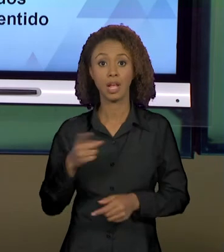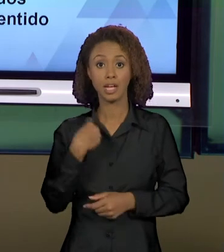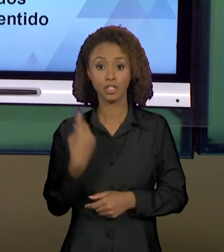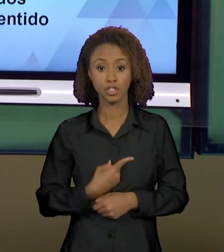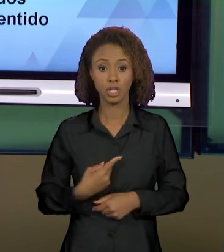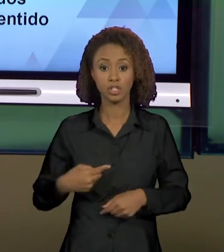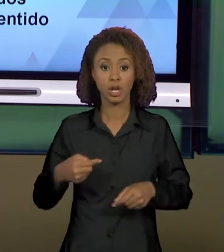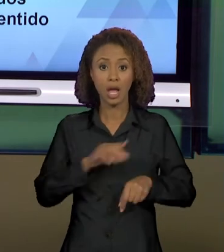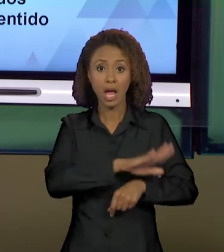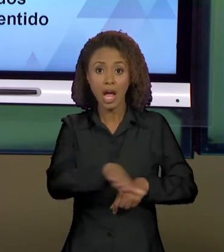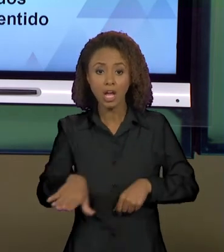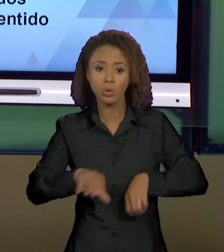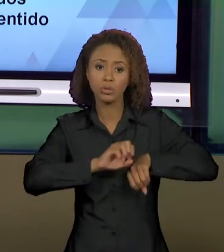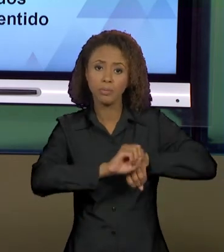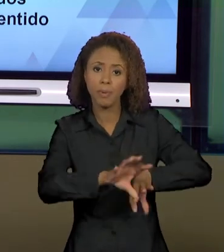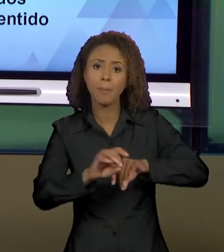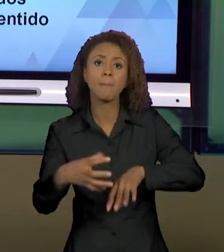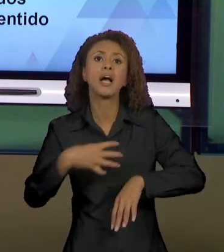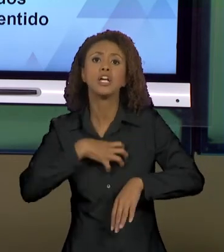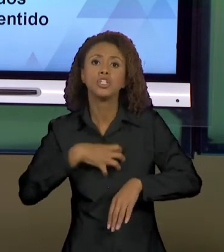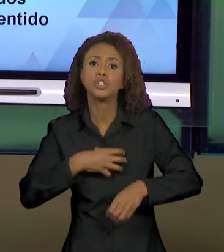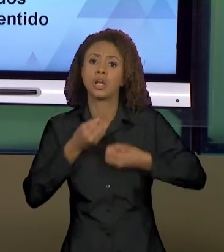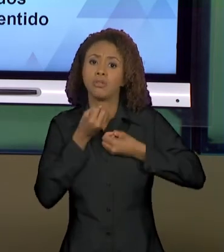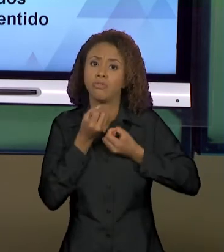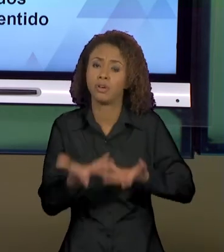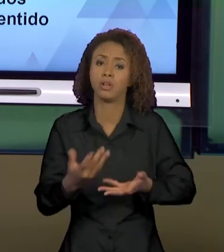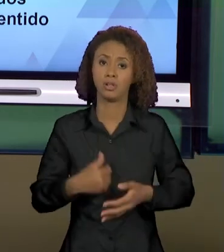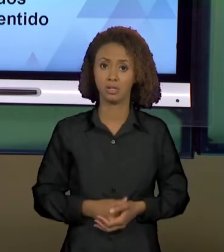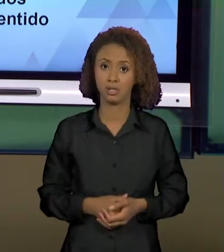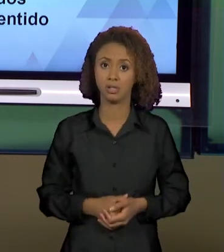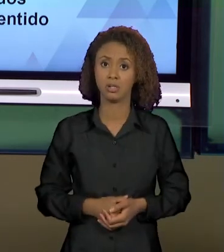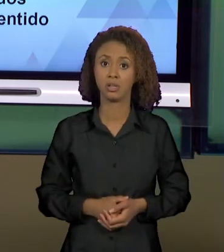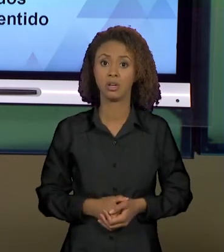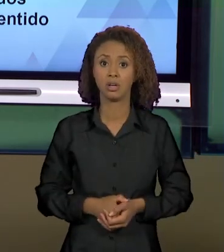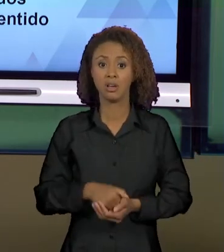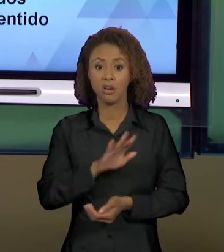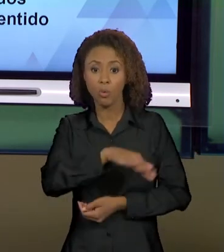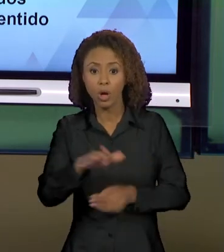PARA SALAS DE AULA ESSES MODOS DE DIZER, DE INSTIGAR O NOSSO ALUNO NÃO FICAR LENDO SÓ